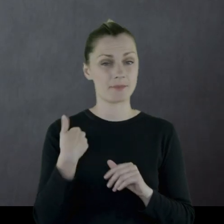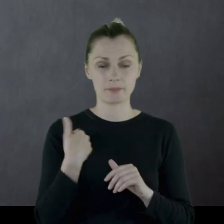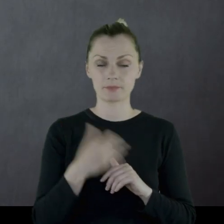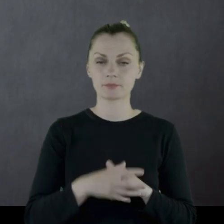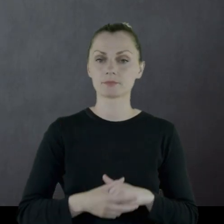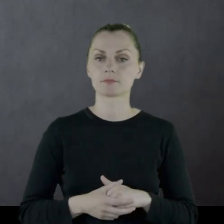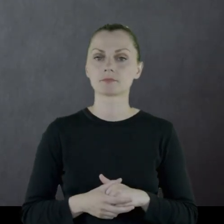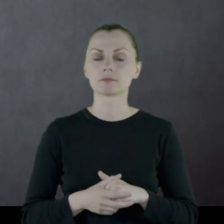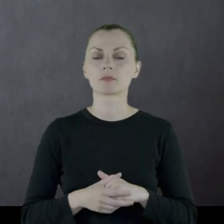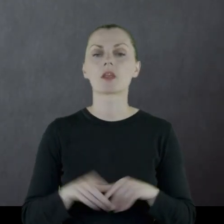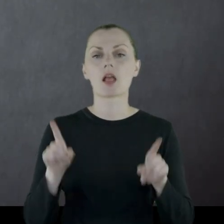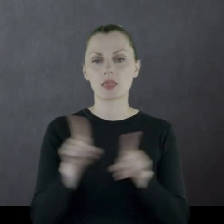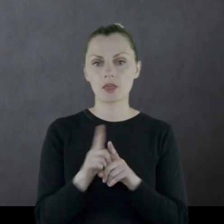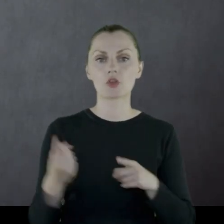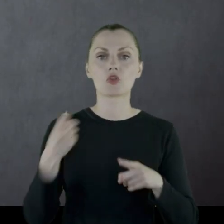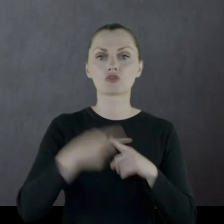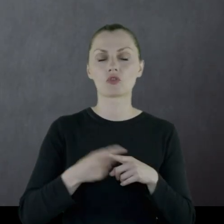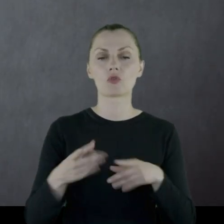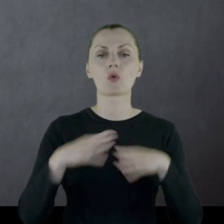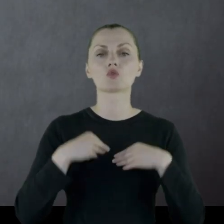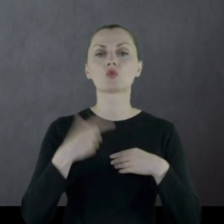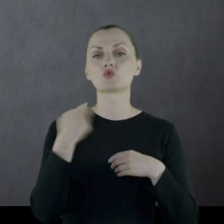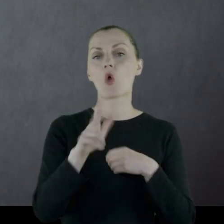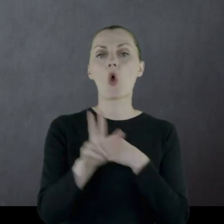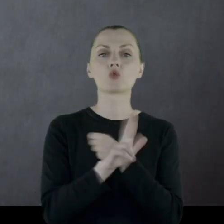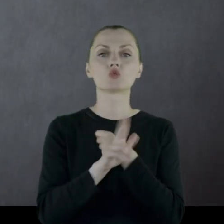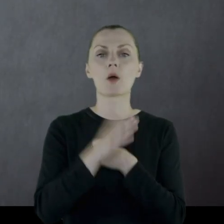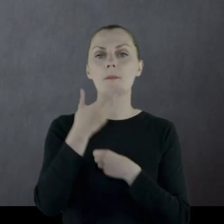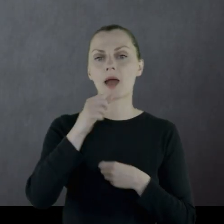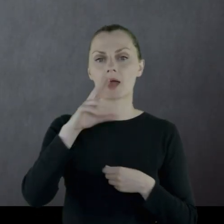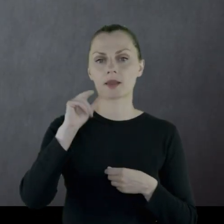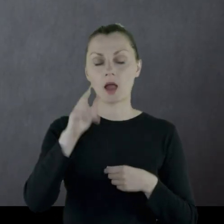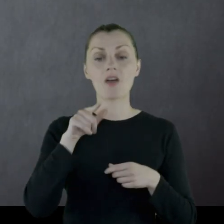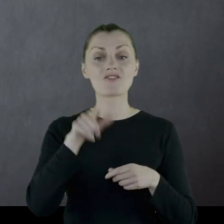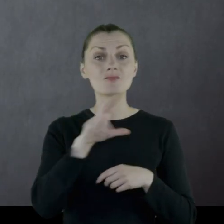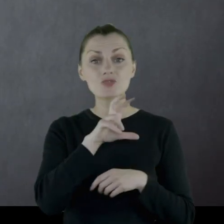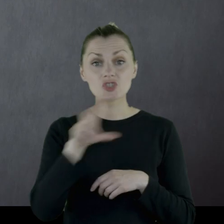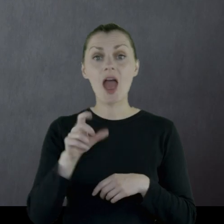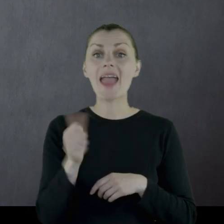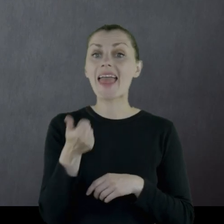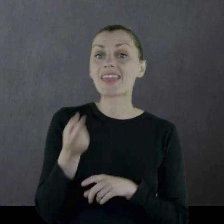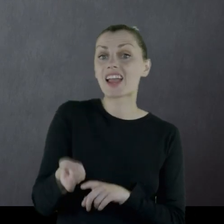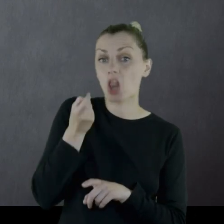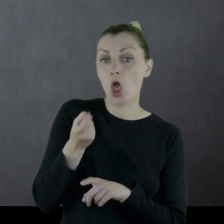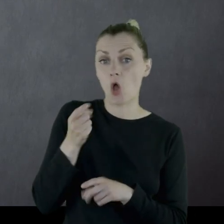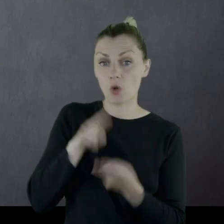Dodatkowo dostał 180 marek (w tym czasie kilkogram cukru w Warszawie